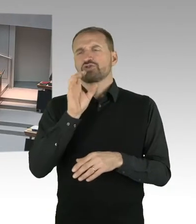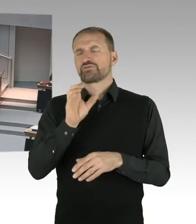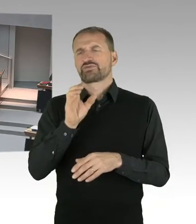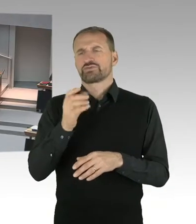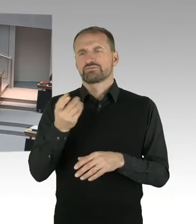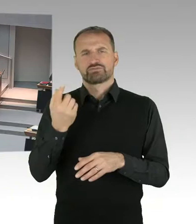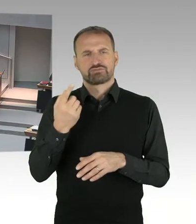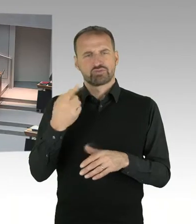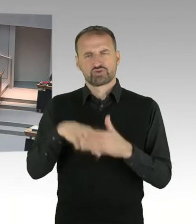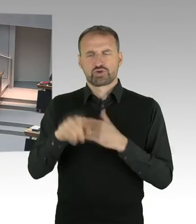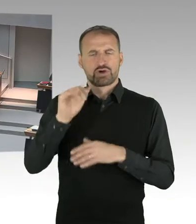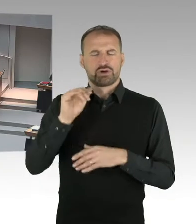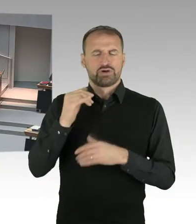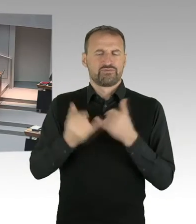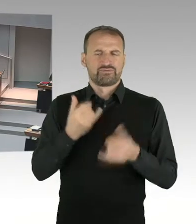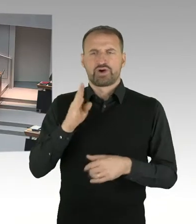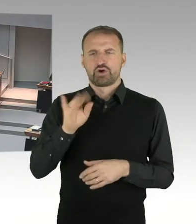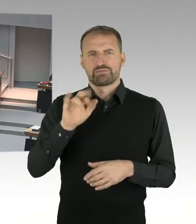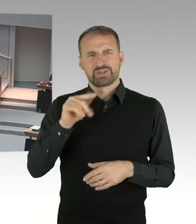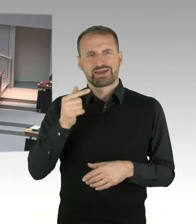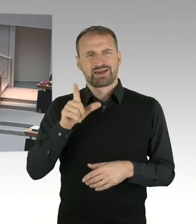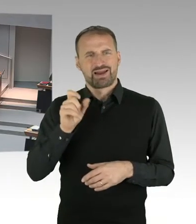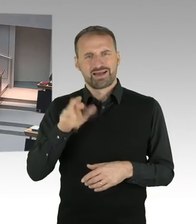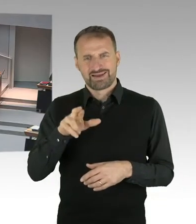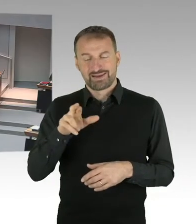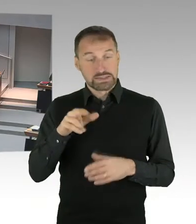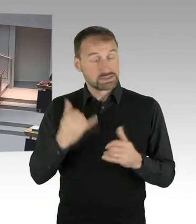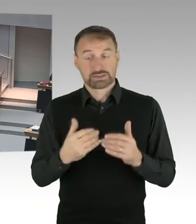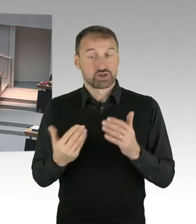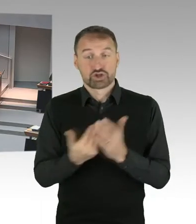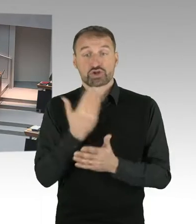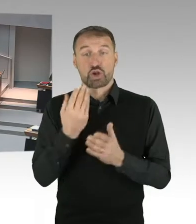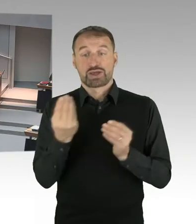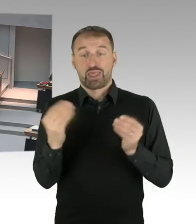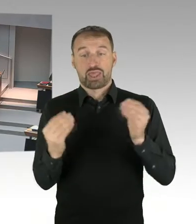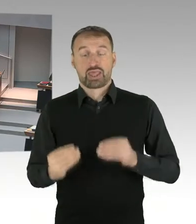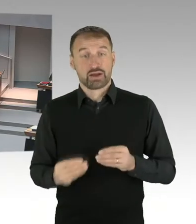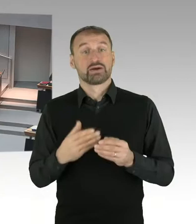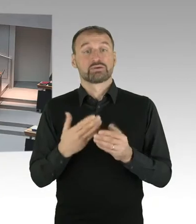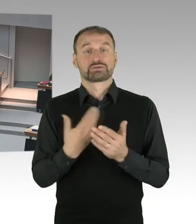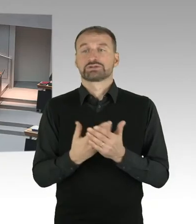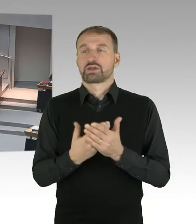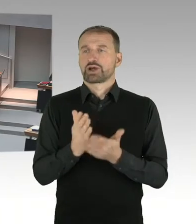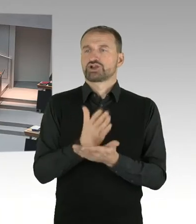(Präsidium) Für den Senat antwortet Staatssekretär Wöhlert, bitte sehr, Sie haben das Wort. (Sprecherwechsel) Herr Präsident, Herr Abgeordneter,